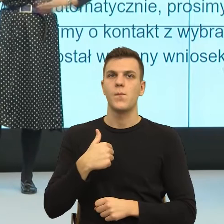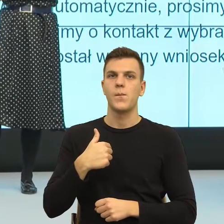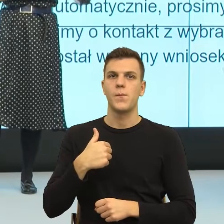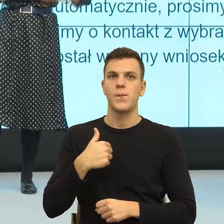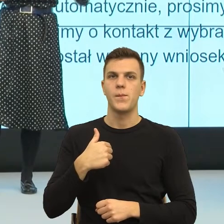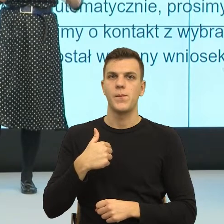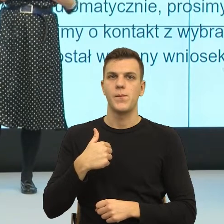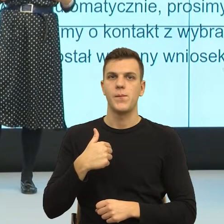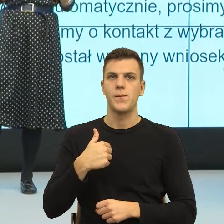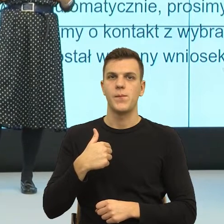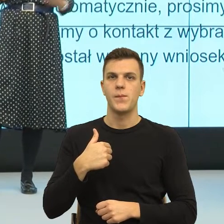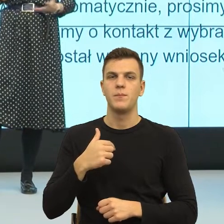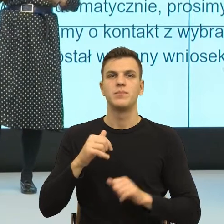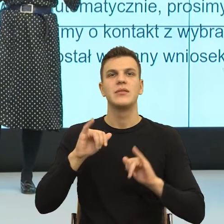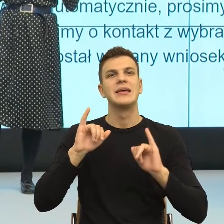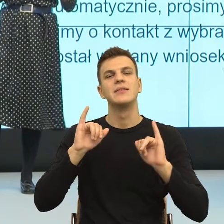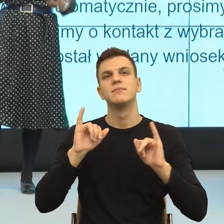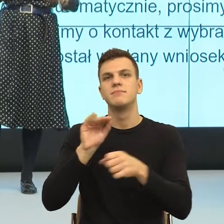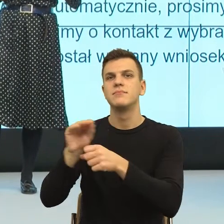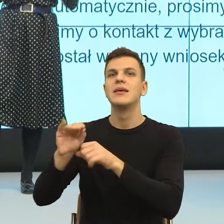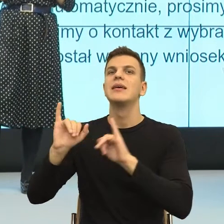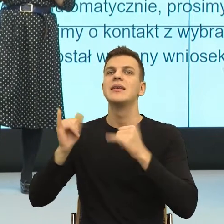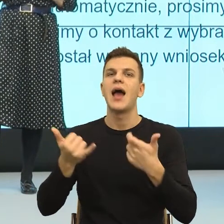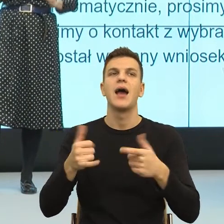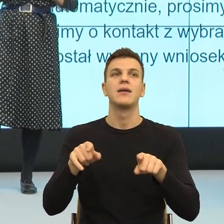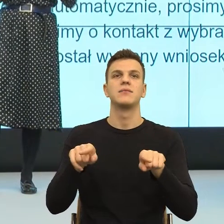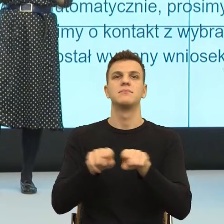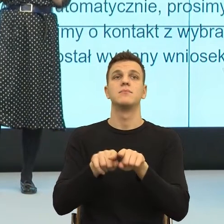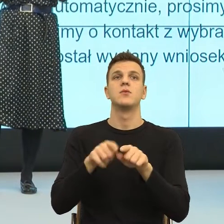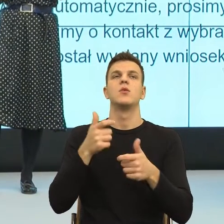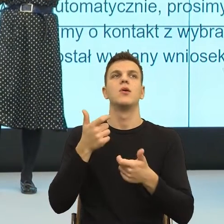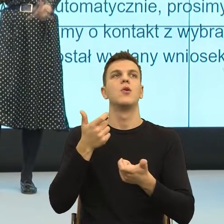formalnie załatwić w sposób formalny, ale nazywając potrzeby,